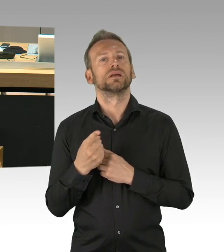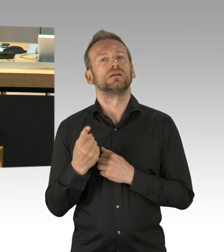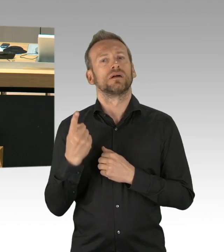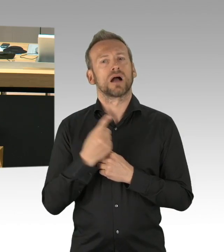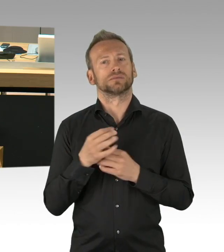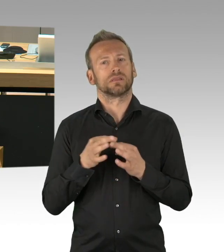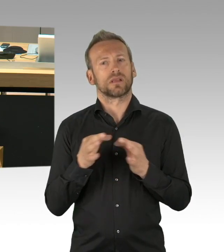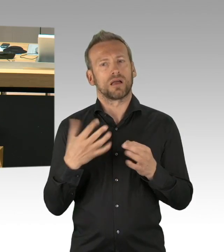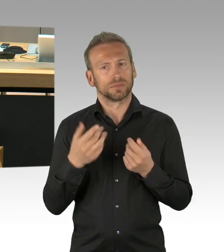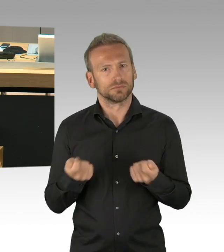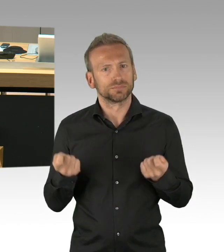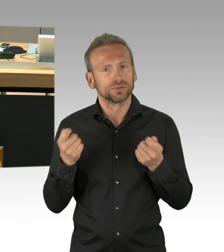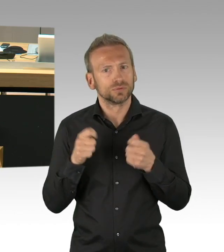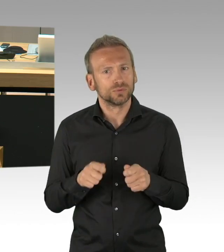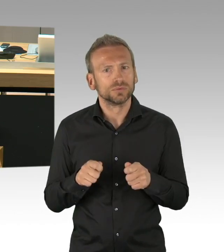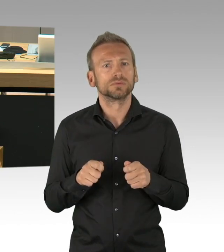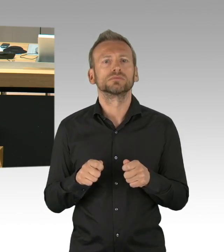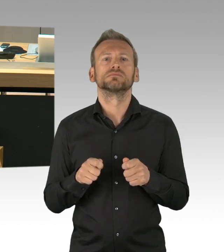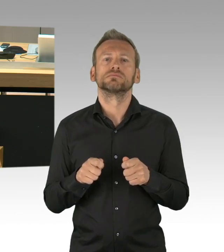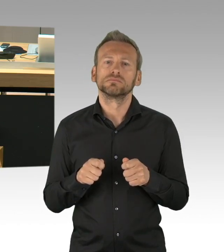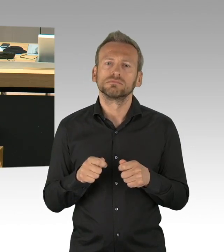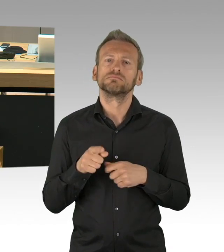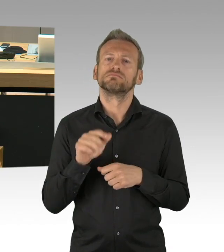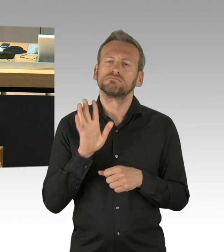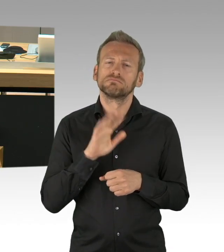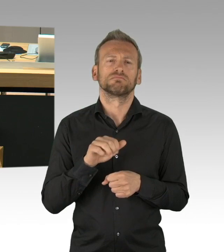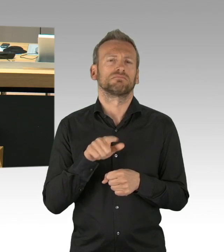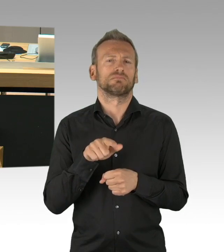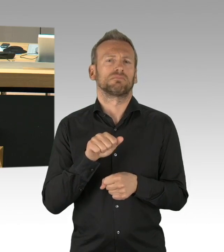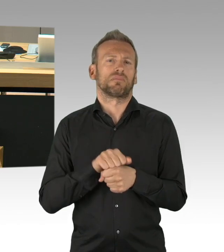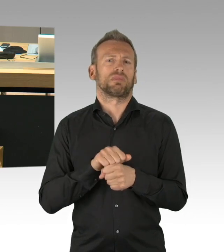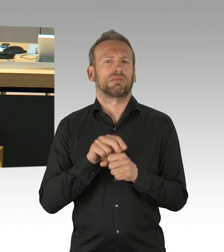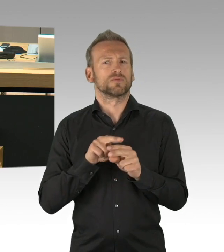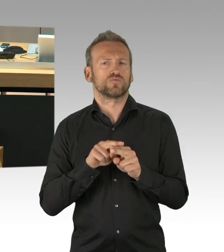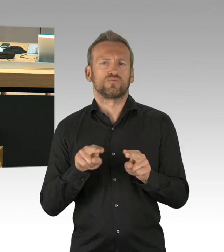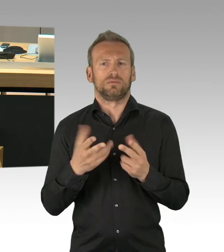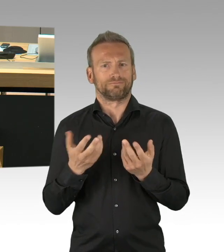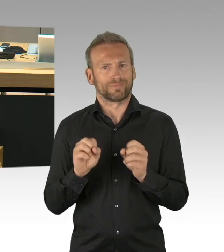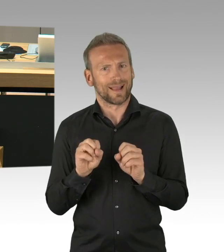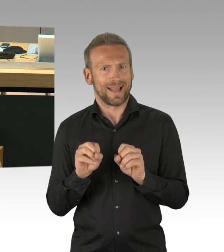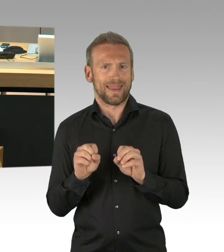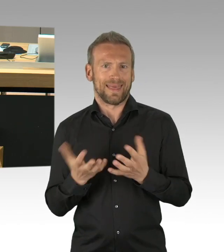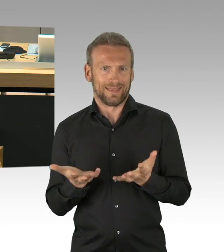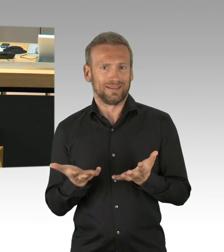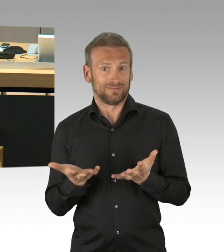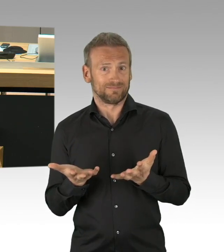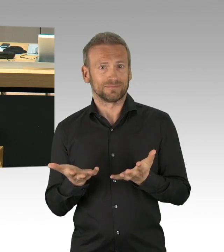"Erlöst und vernichtet zugleich - 75. Jahrestag des Kriegsendes, Tag der Mahnung und Erinnerung", heute mit Dringlichkeit zur Abstimmung gestellt wird.